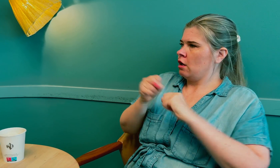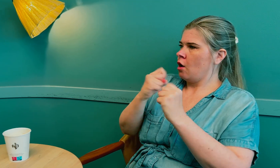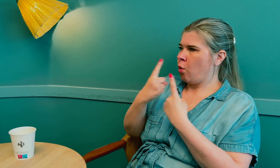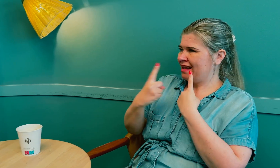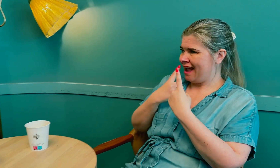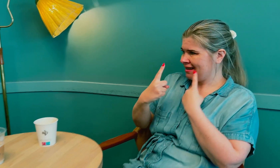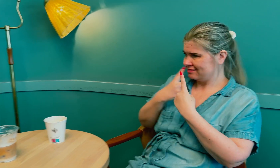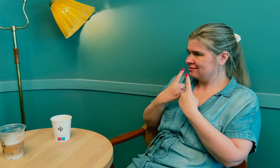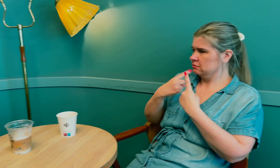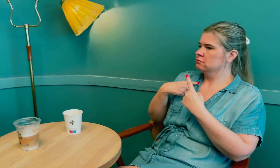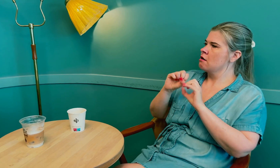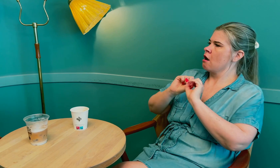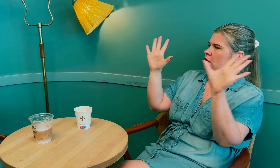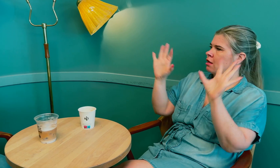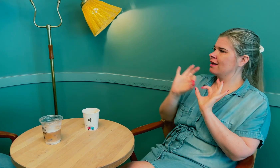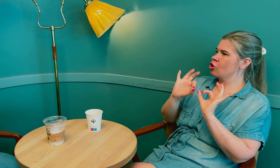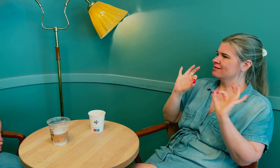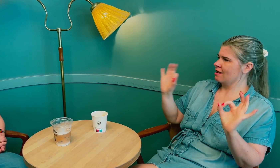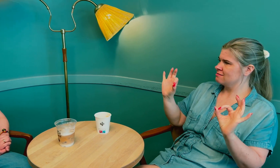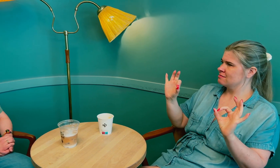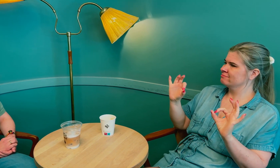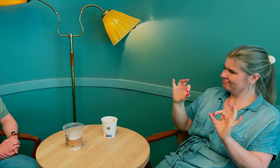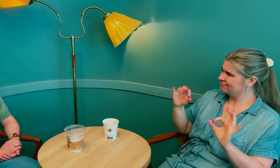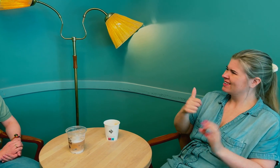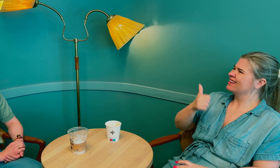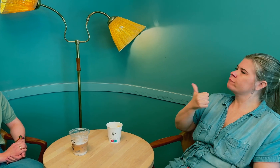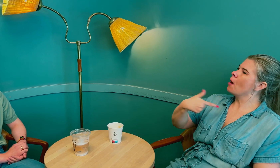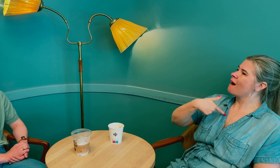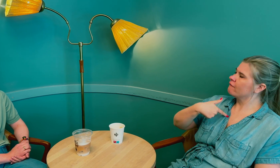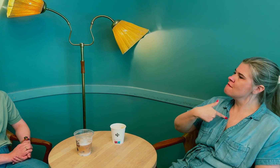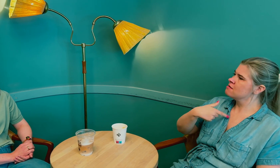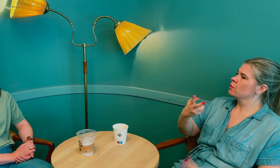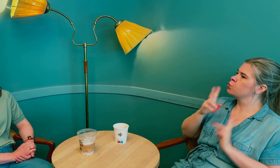Før samtalen startet, var jeg klar og tydelig på hva som var viktig for meg: